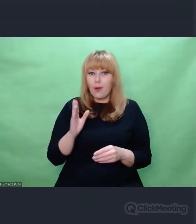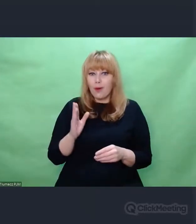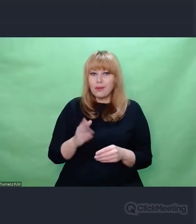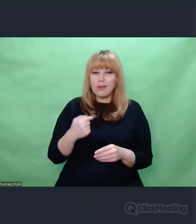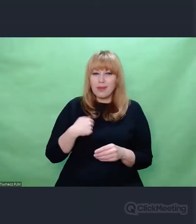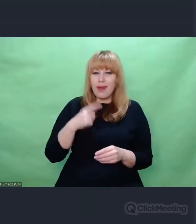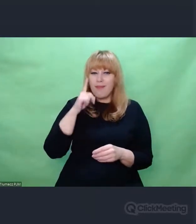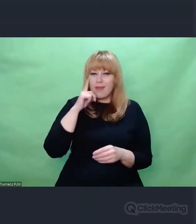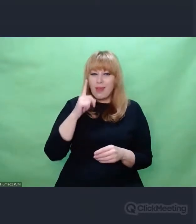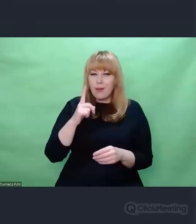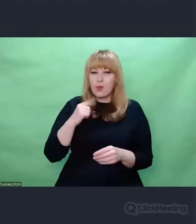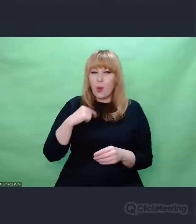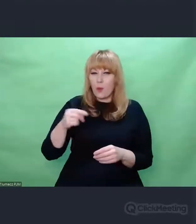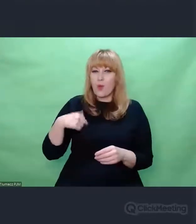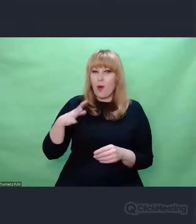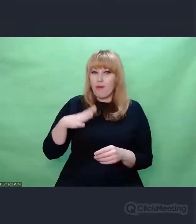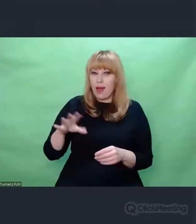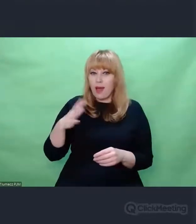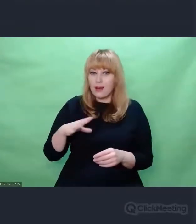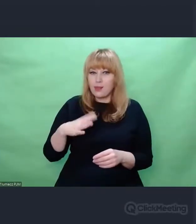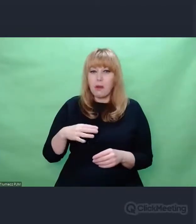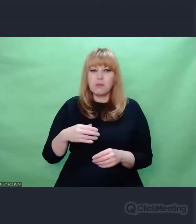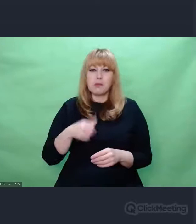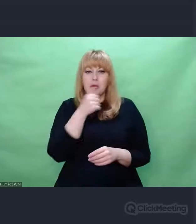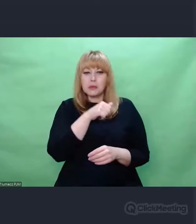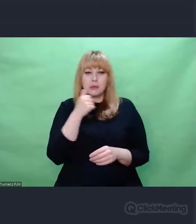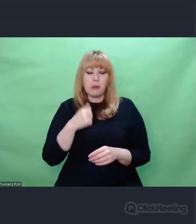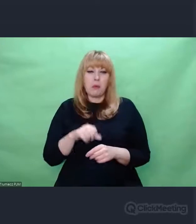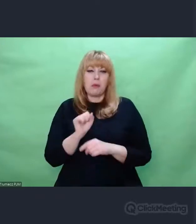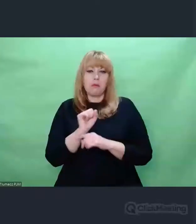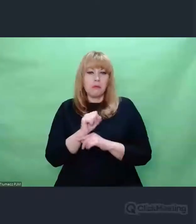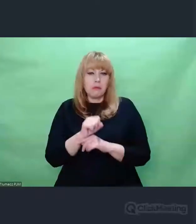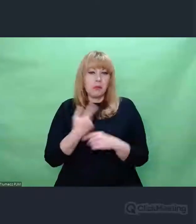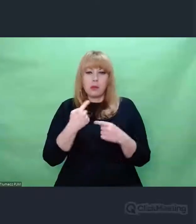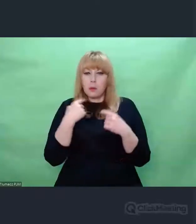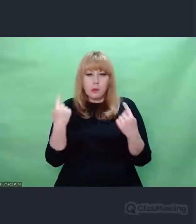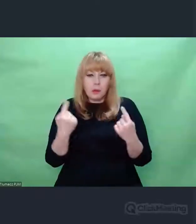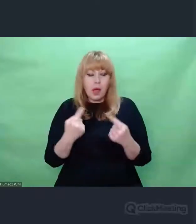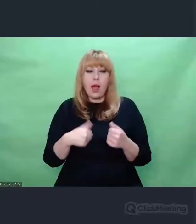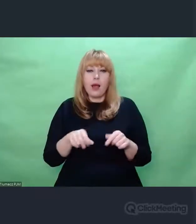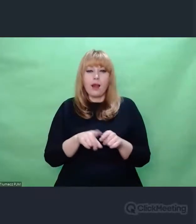które były niedocenione. To brzmi banalnie, ale Ernest Hemingway powiedział, że